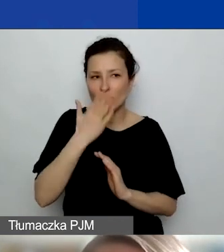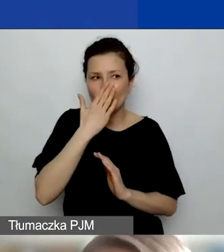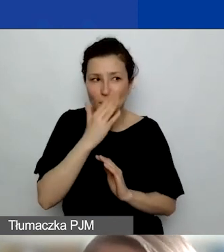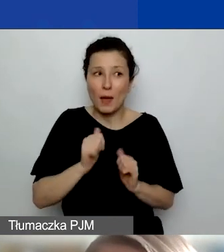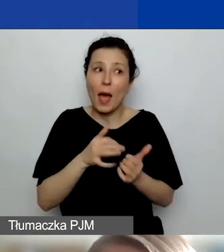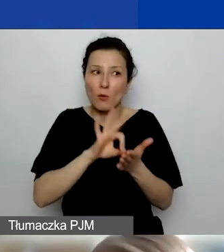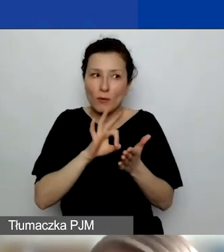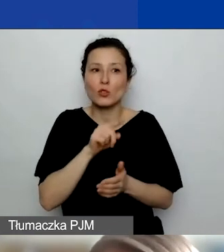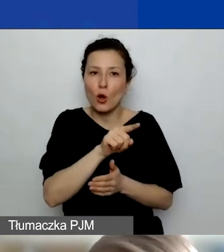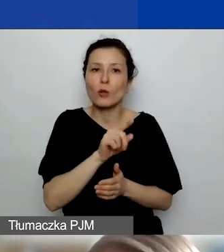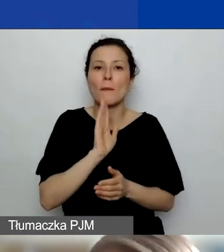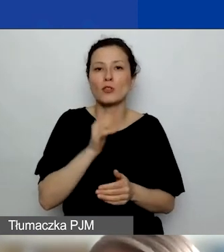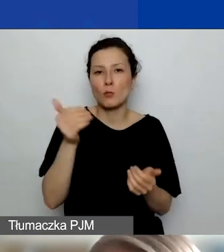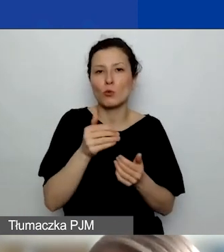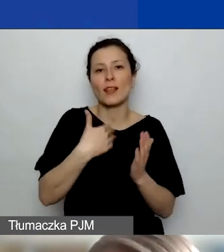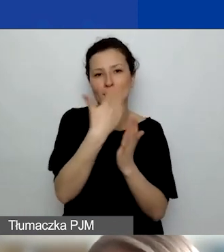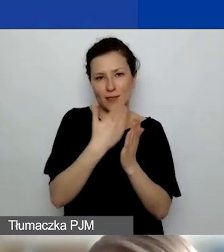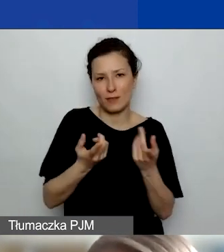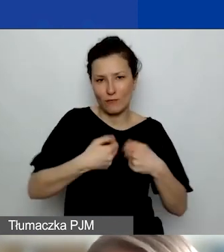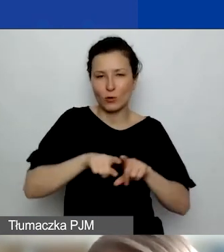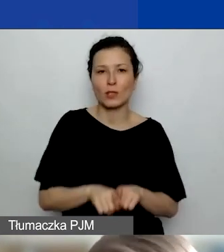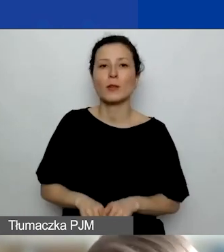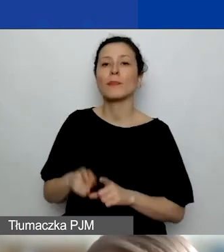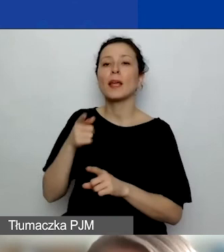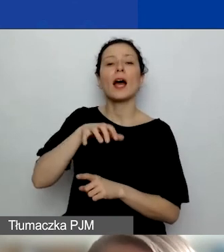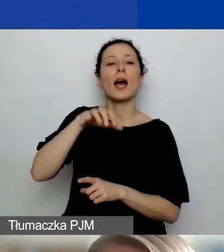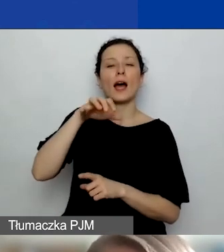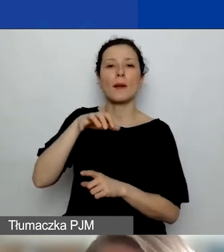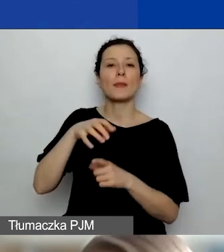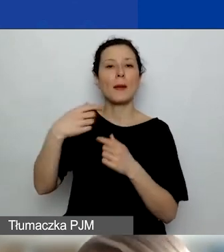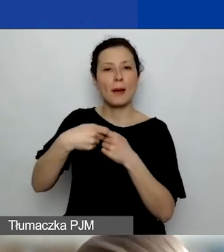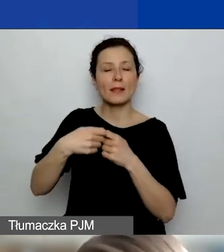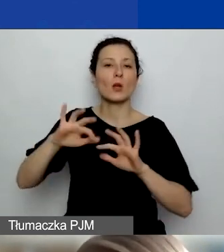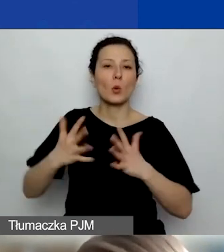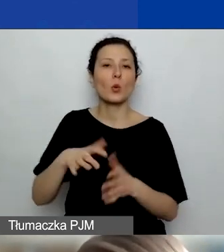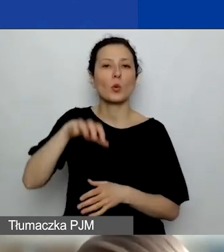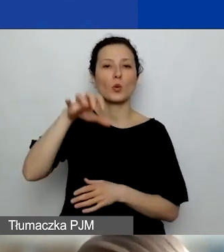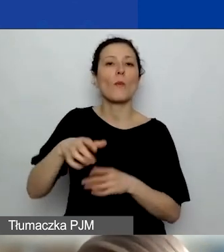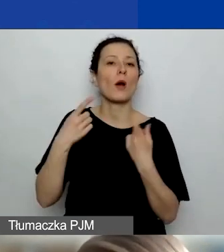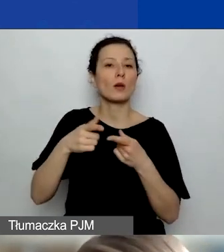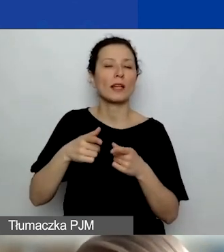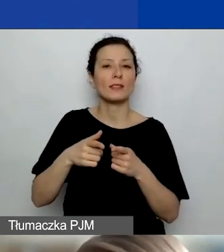Jeśli chodzi o tych partnerów, którzy są organizacjami społecznymi, oni mogą też korzystać z tej części grantu,